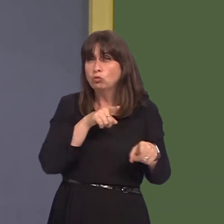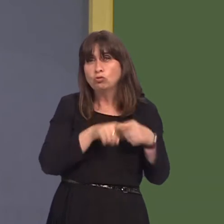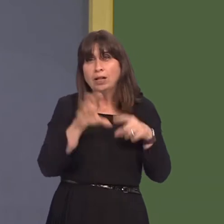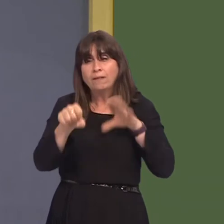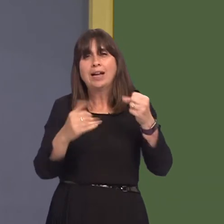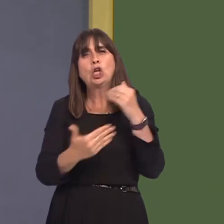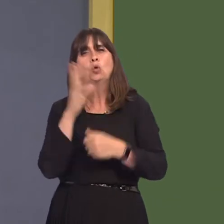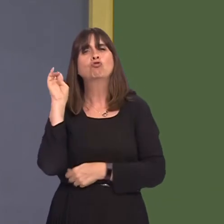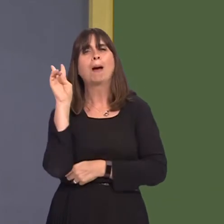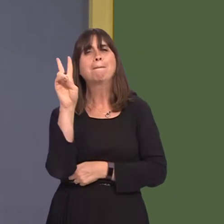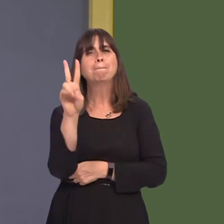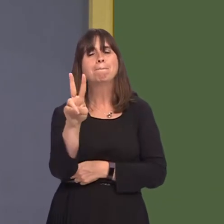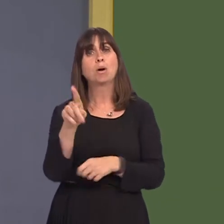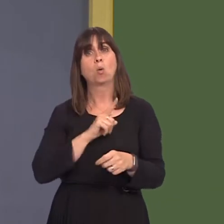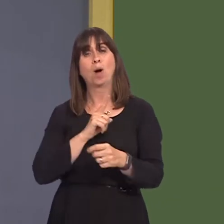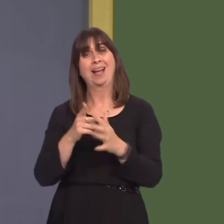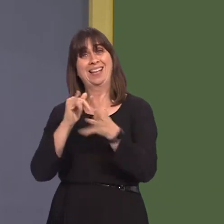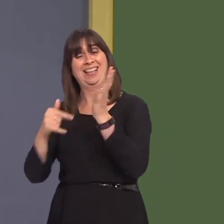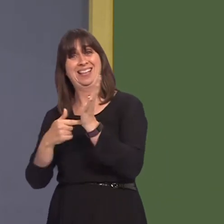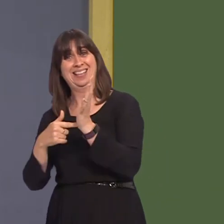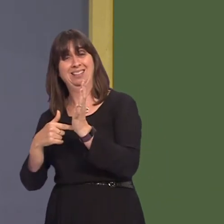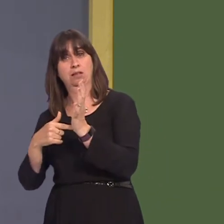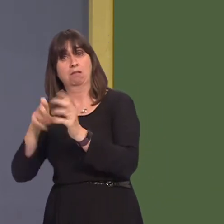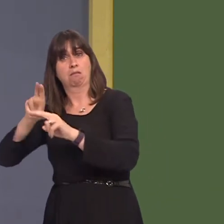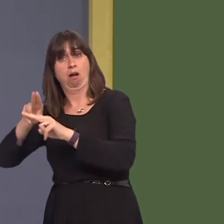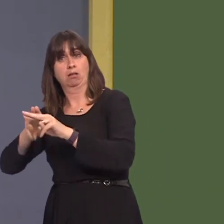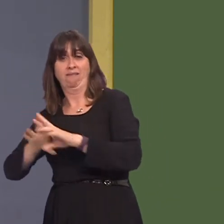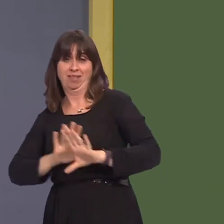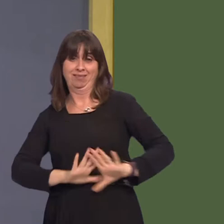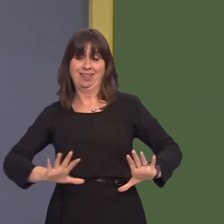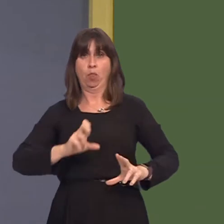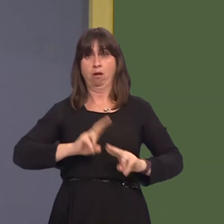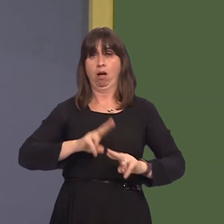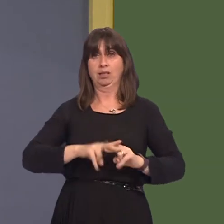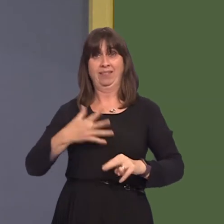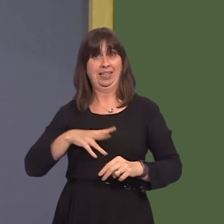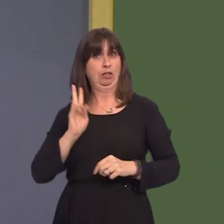routes to serve particularly east as well as south Cardiff, which cannot benefit from